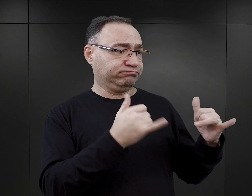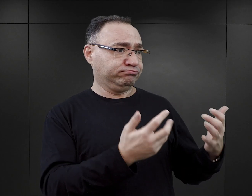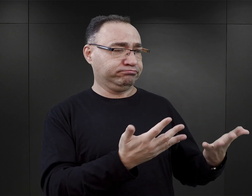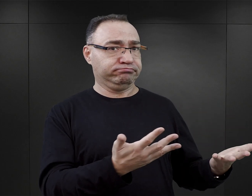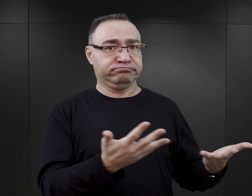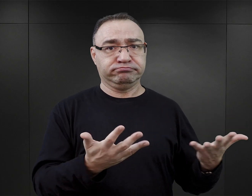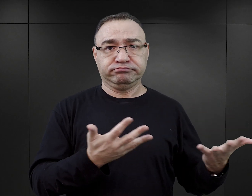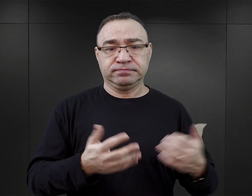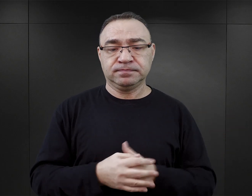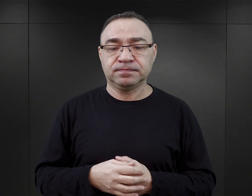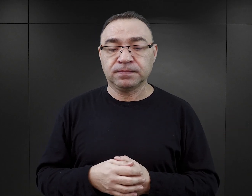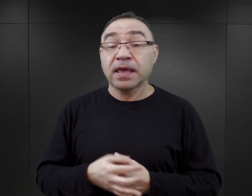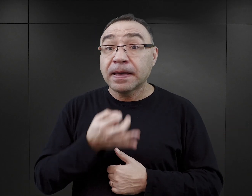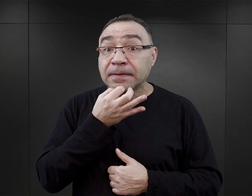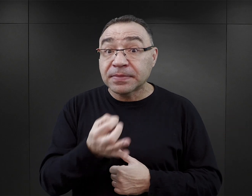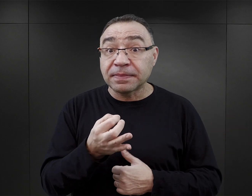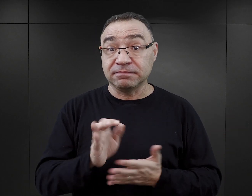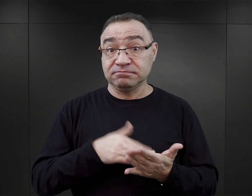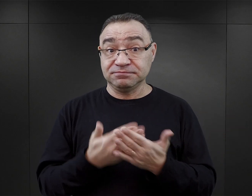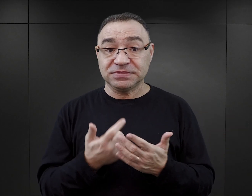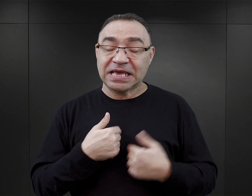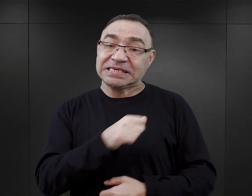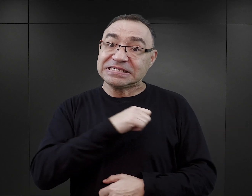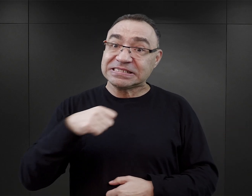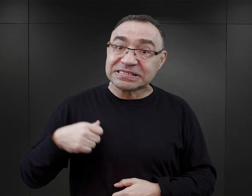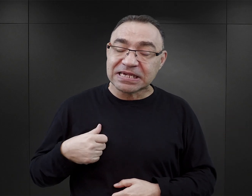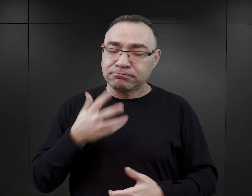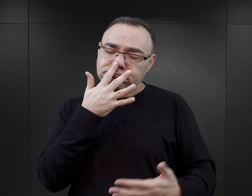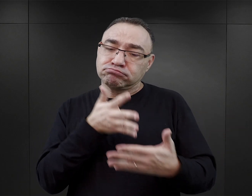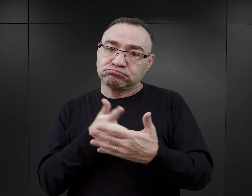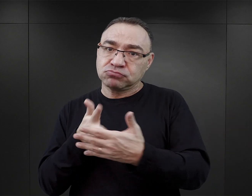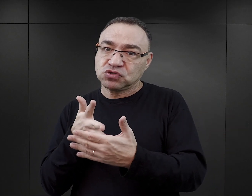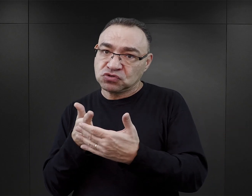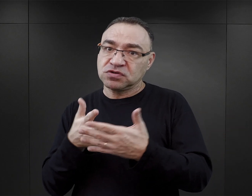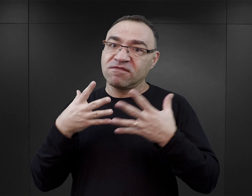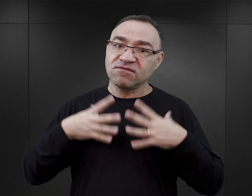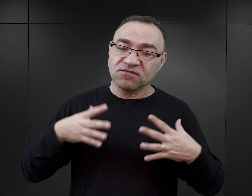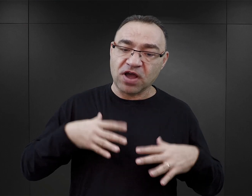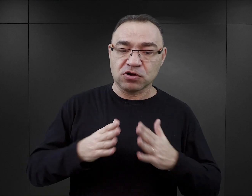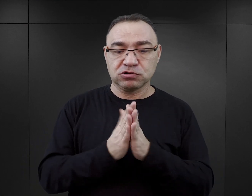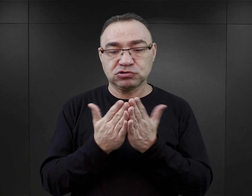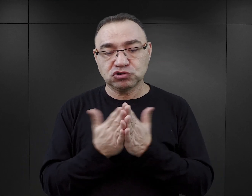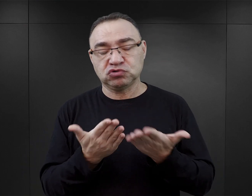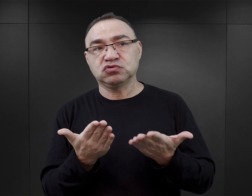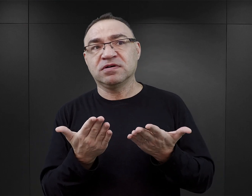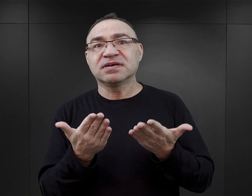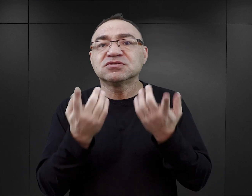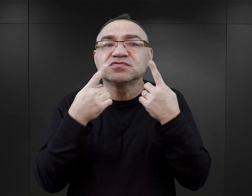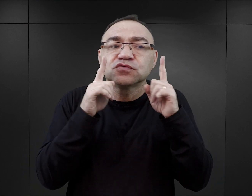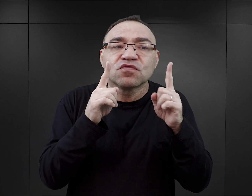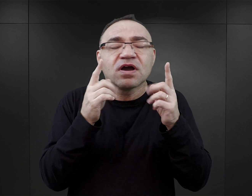W jaki sposób, w takim razie, czytelnik może samodzielnie ocenić wartość takiego tekstu? Na co ma zwrócić uwagę?